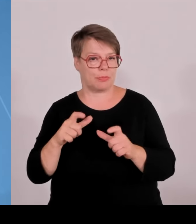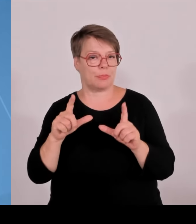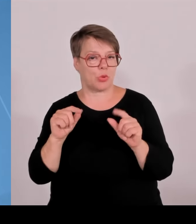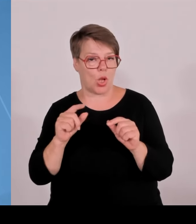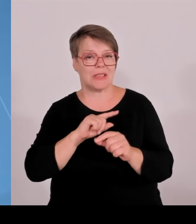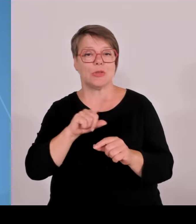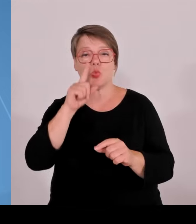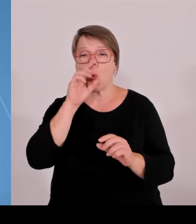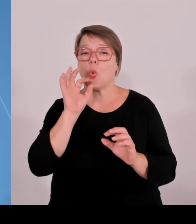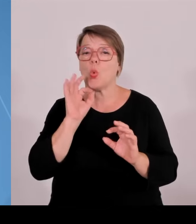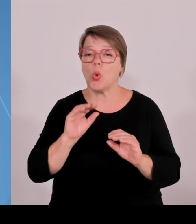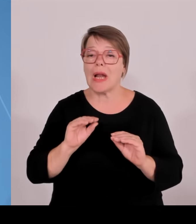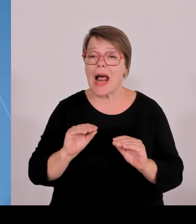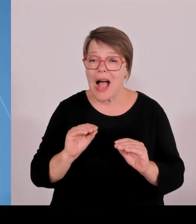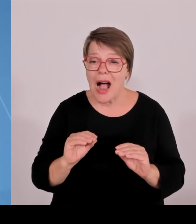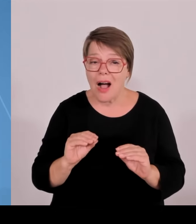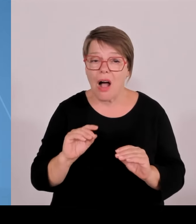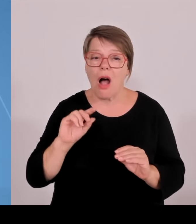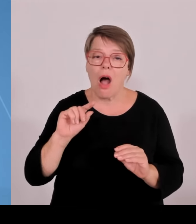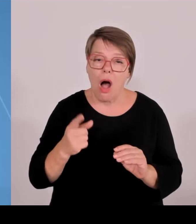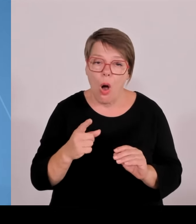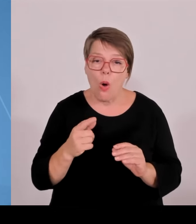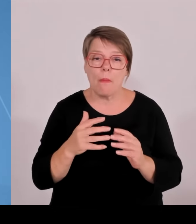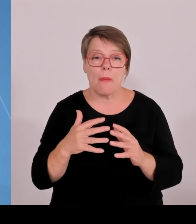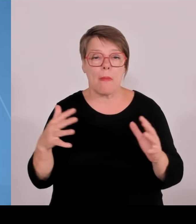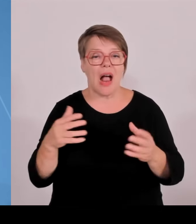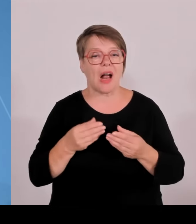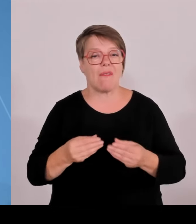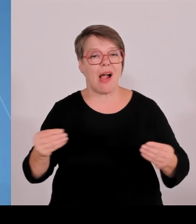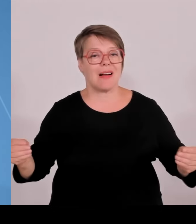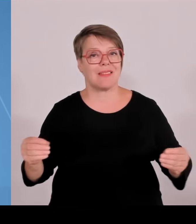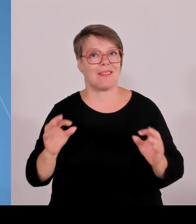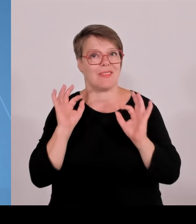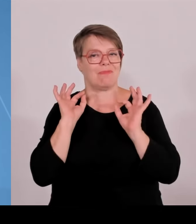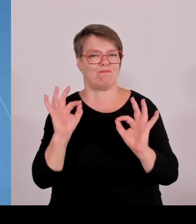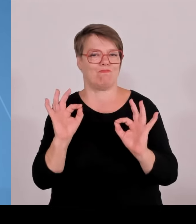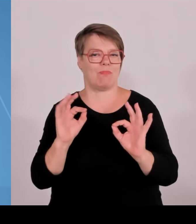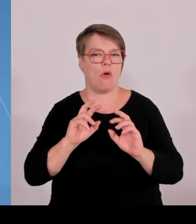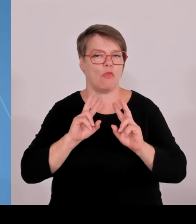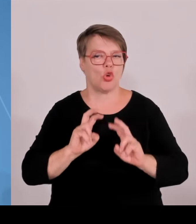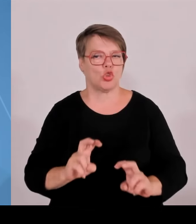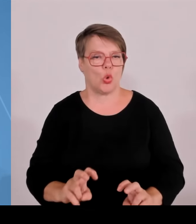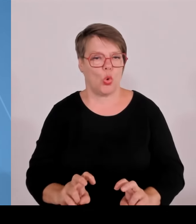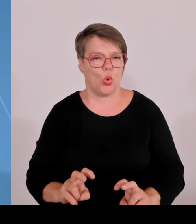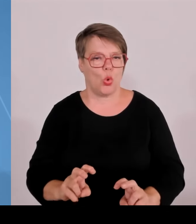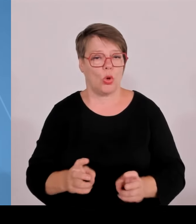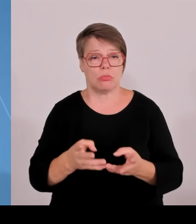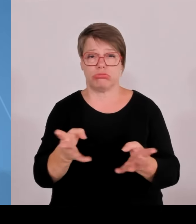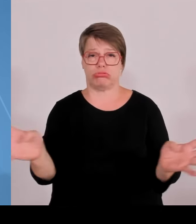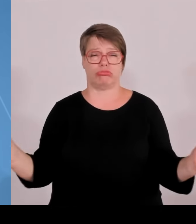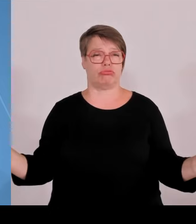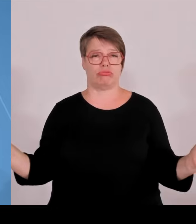ausgeschrieben wurden mehr als 500 sogar davon besetzt, inzwischen 417. Und das zeigt sich dann eben auch in